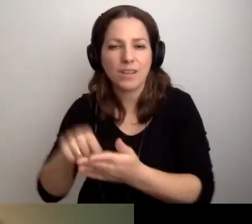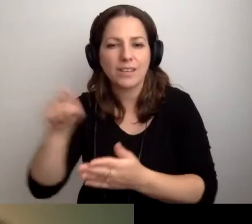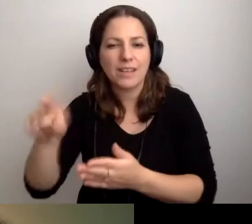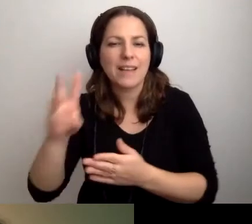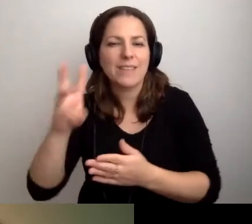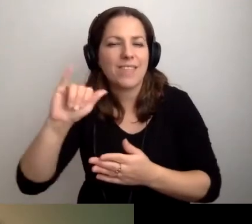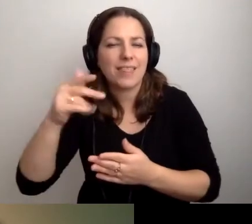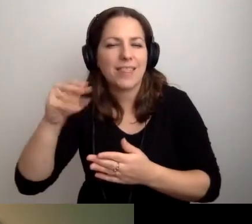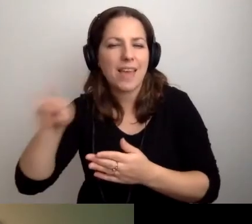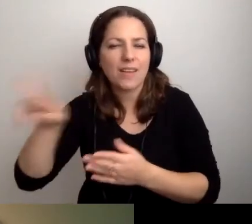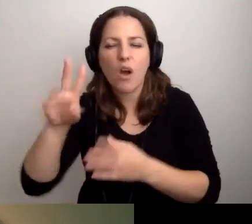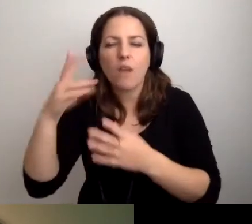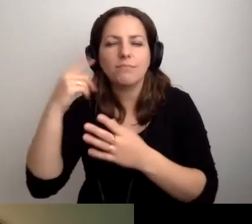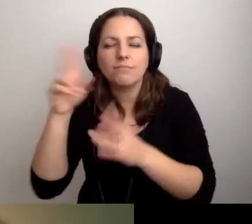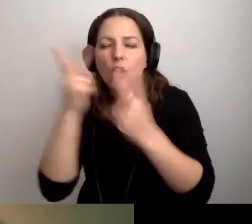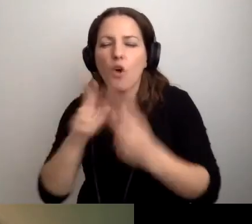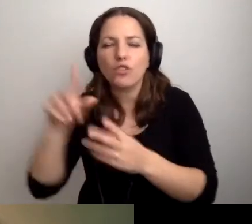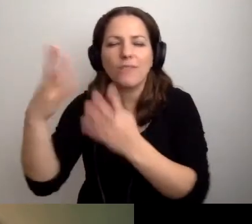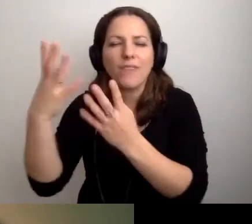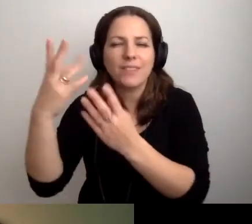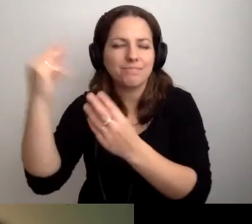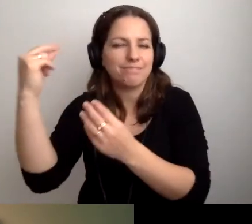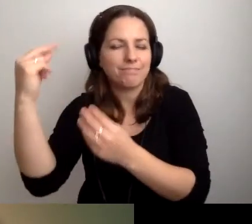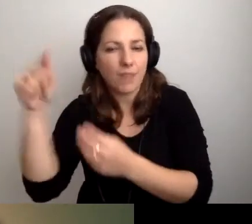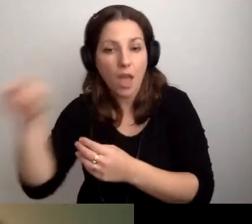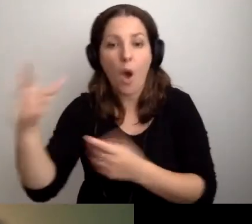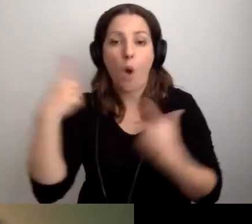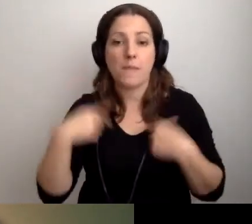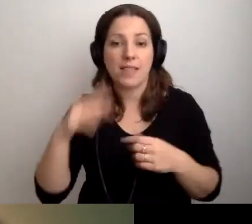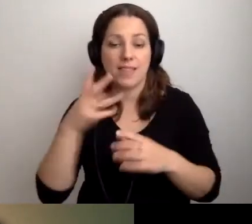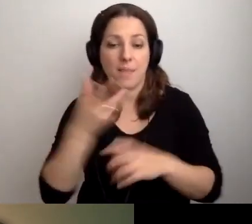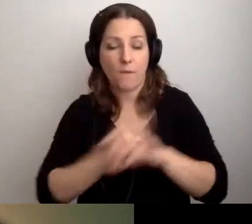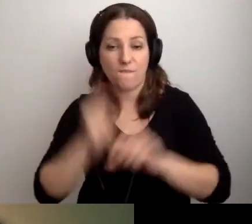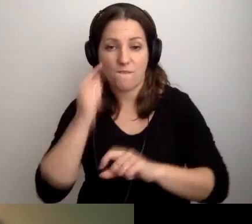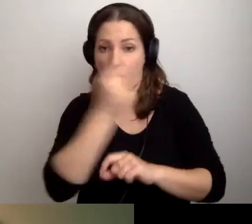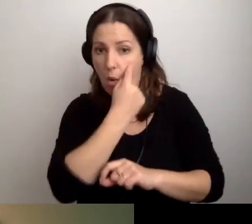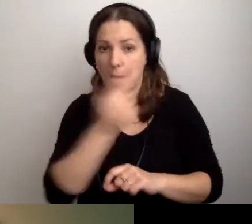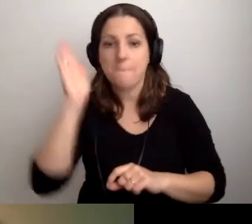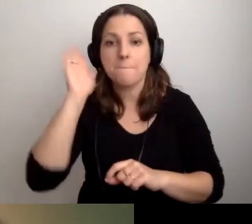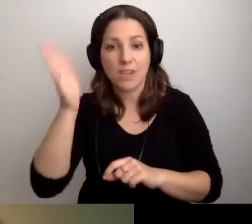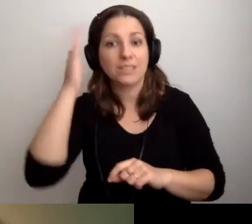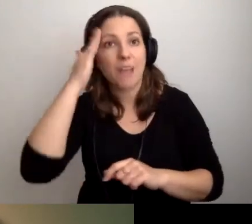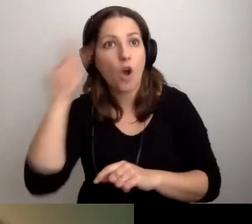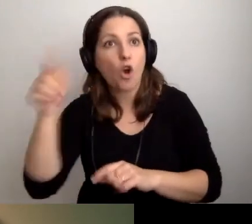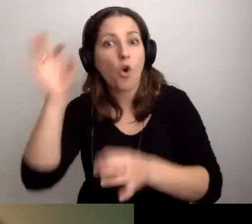program do odczytywania zawartości ekranu, i osoba z niepełnosprawnością wzroku będzie znała ten program